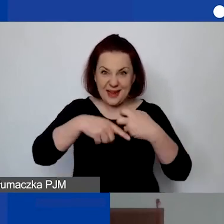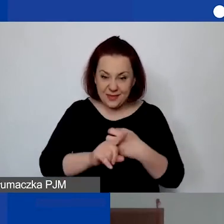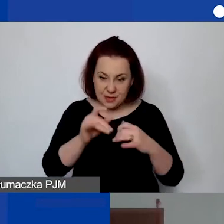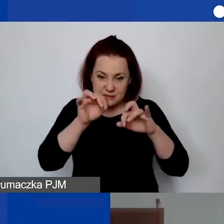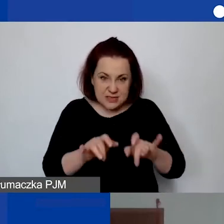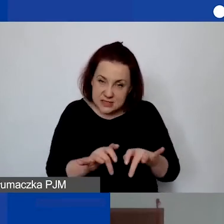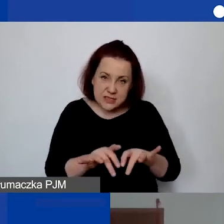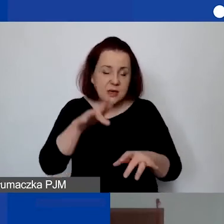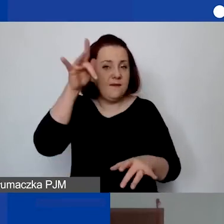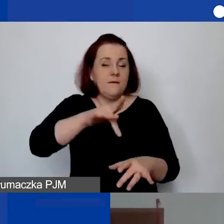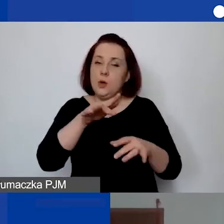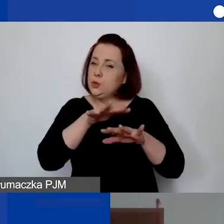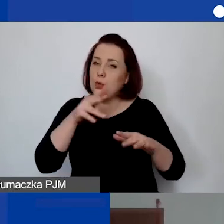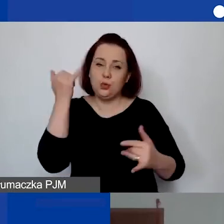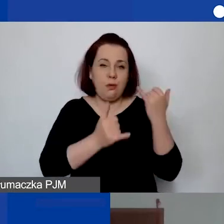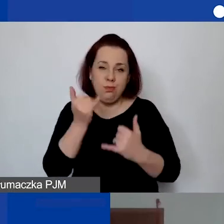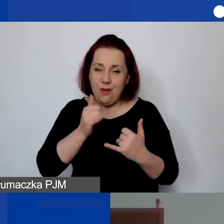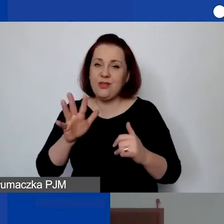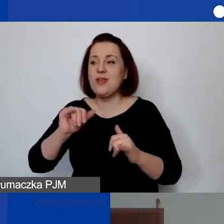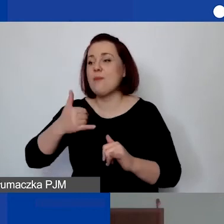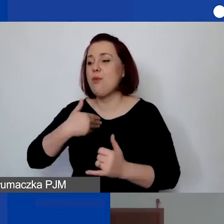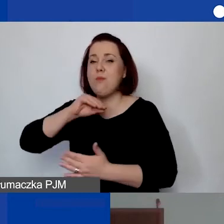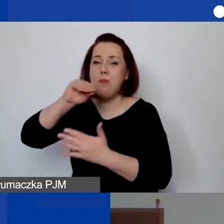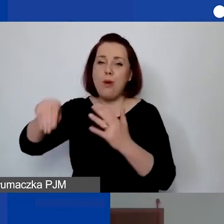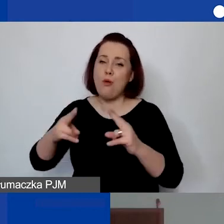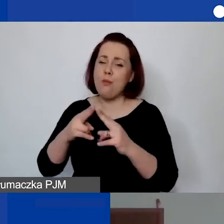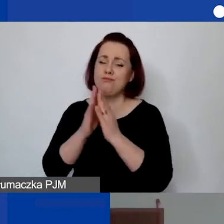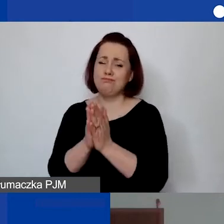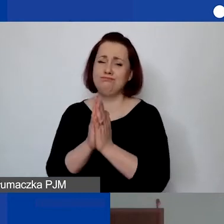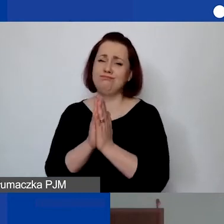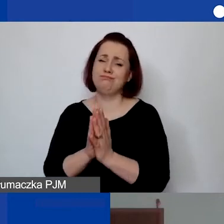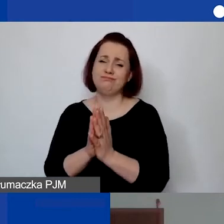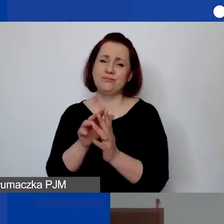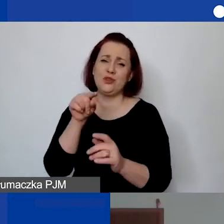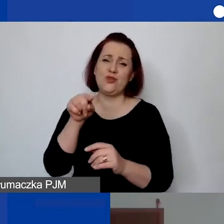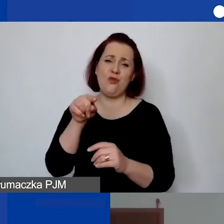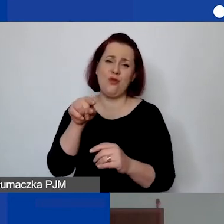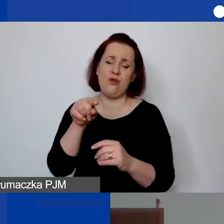I przy podpisywaniu umowy poprosiliśmy, żeby te dane wprowadzili do Excela,